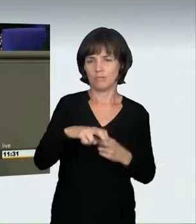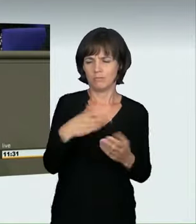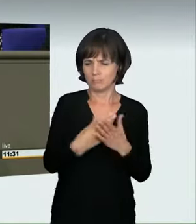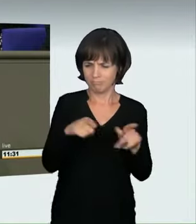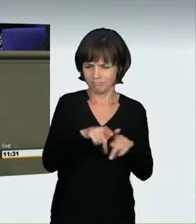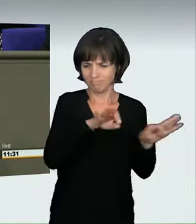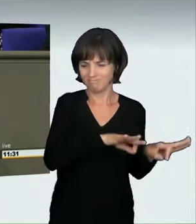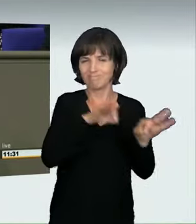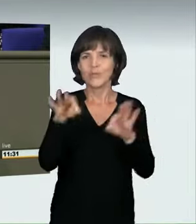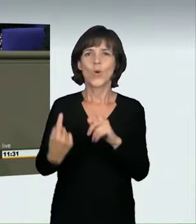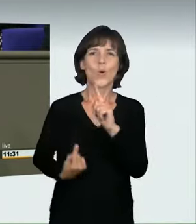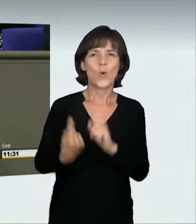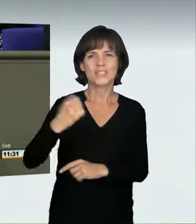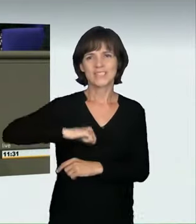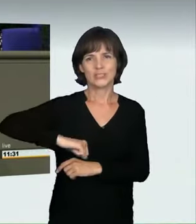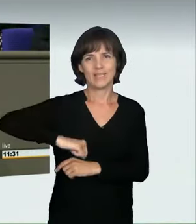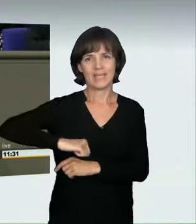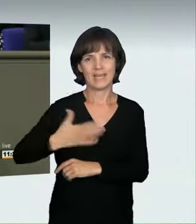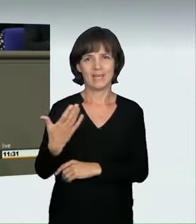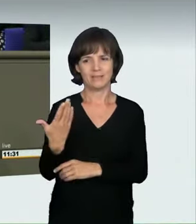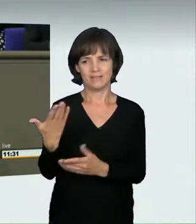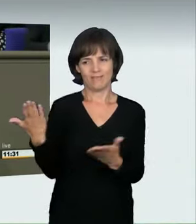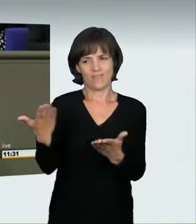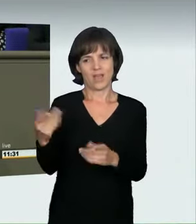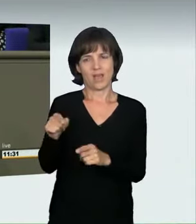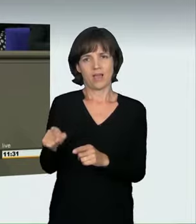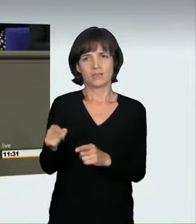von Höchstgeschwindigkeiten bedeutet, der Fall sein. Alle Sachverständigen sagten,